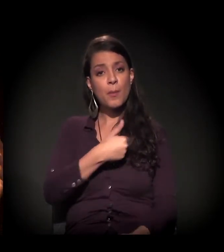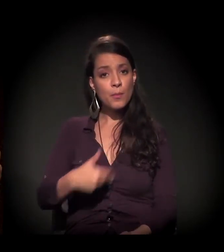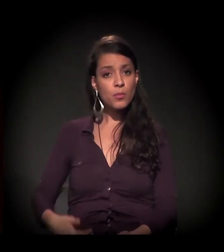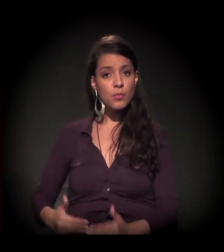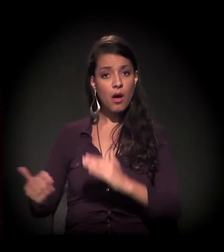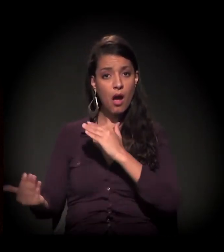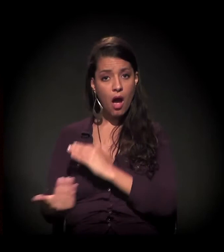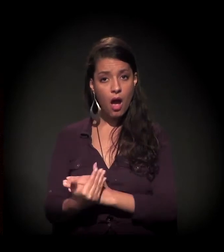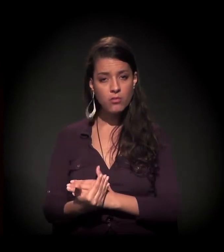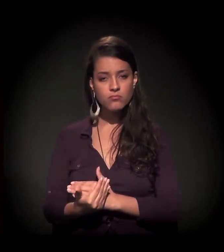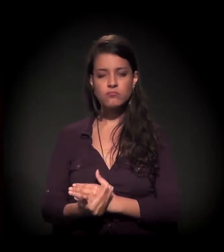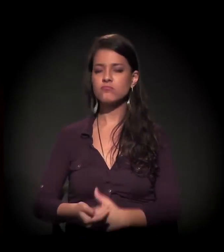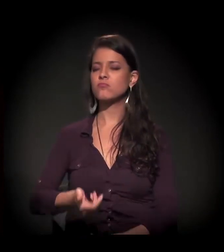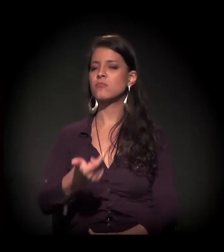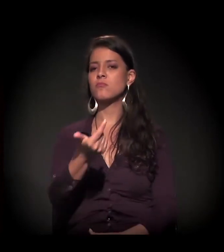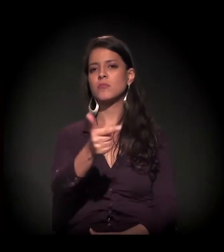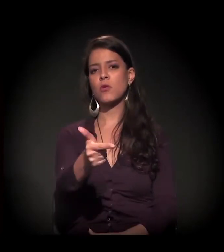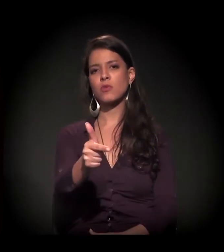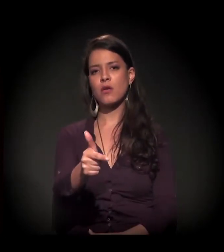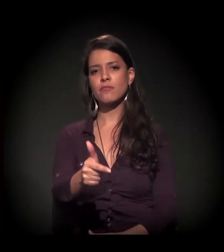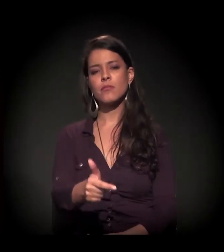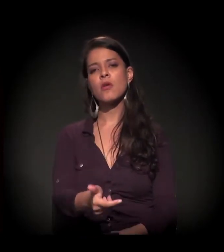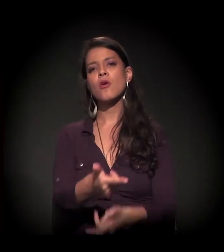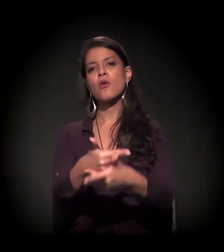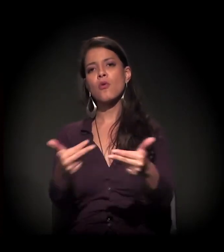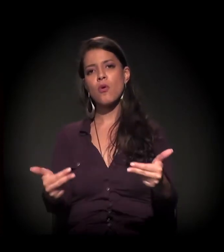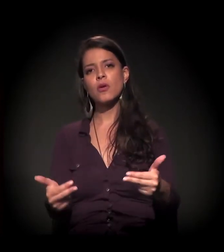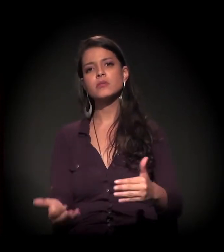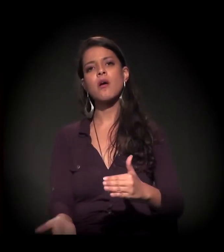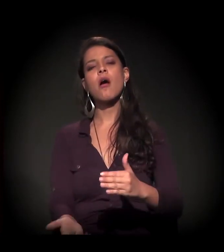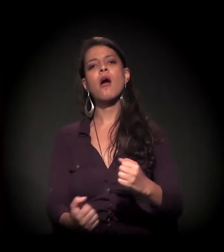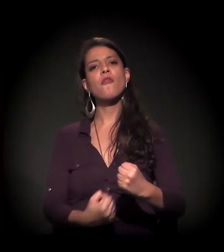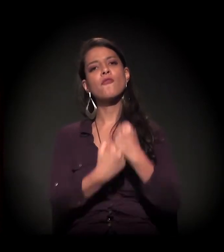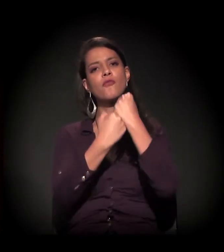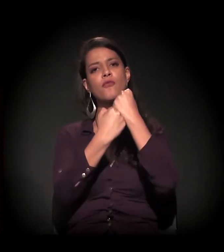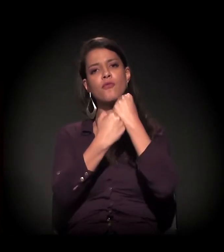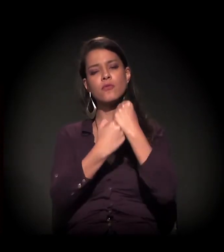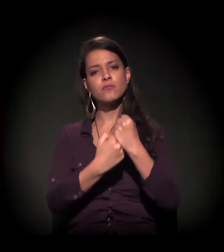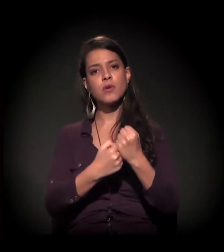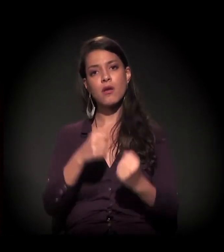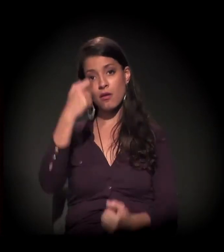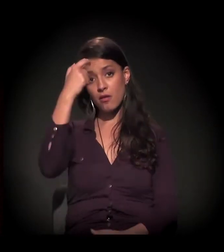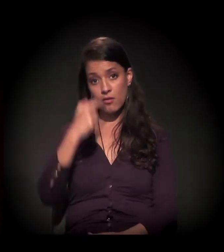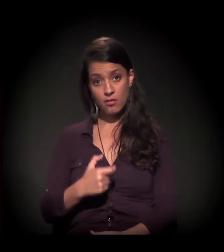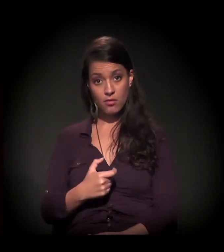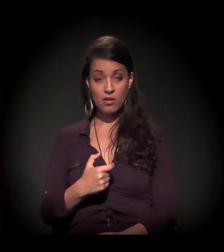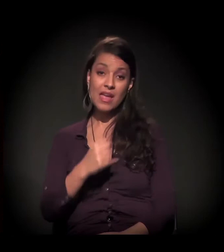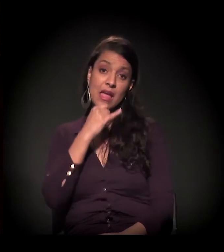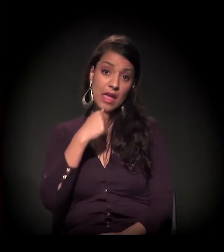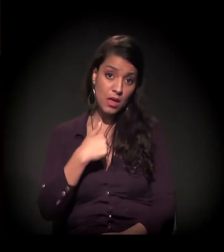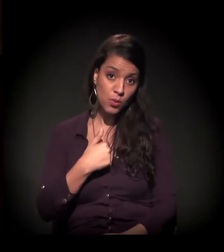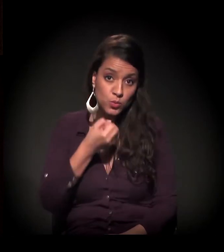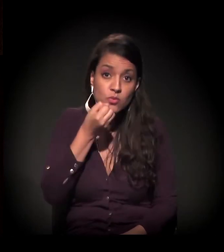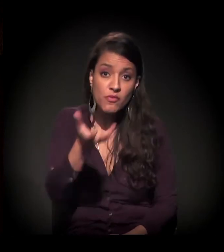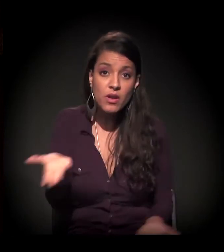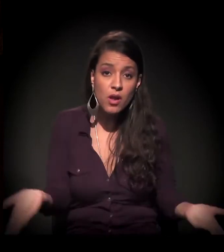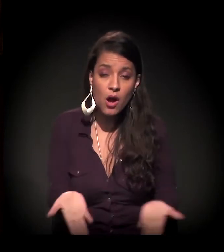inexistem ferramentas, subsídios e respaldos para que esse sujeito, no caso, eu, que vos falo,